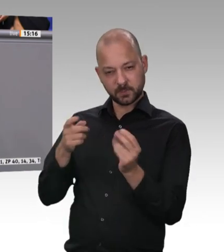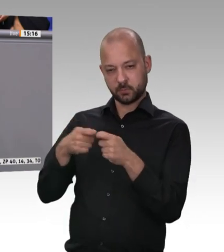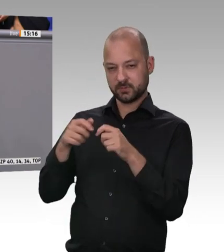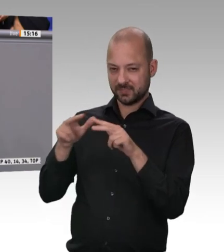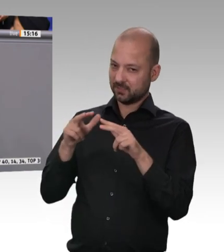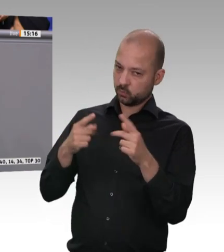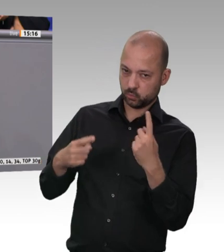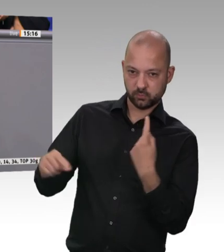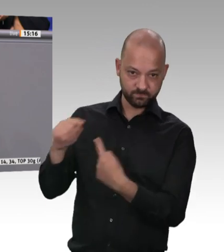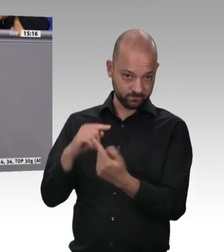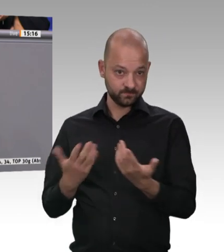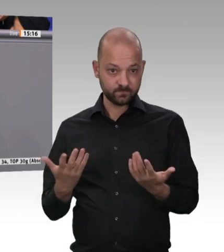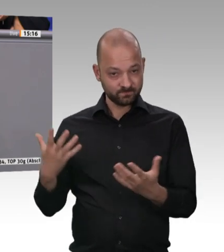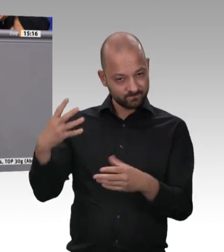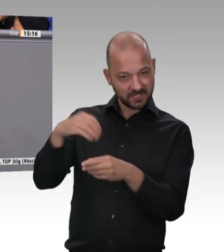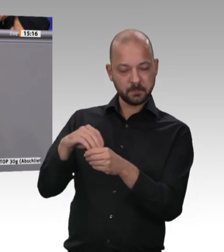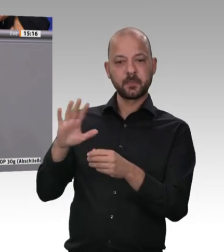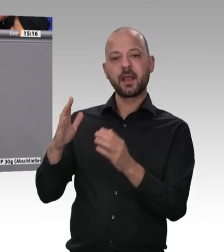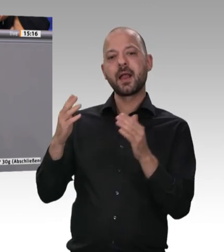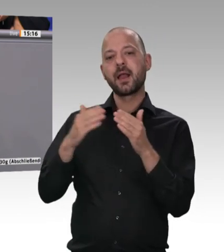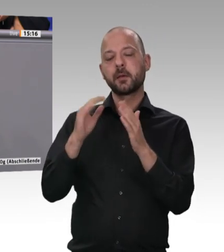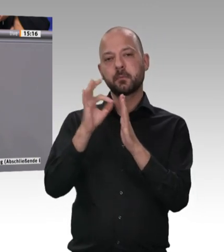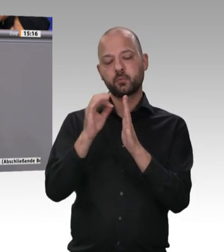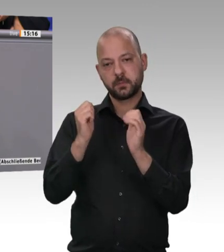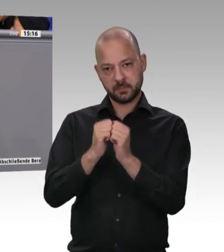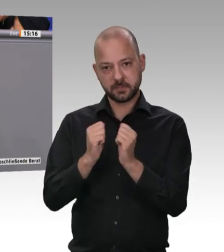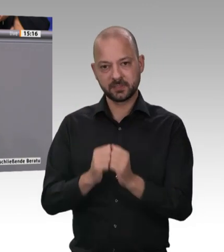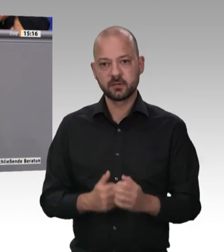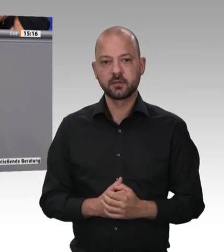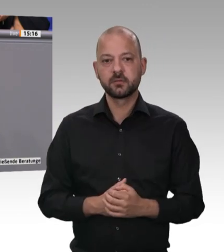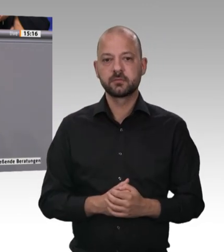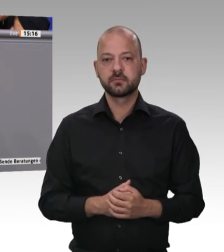darum, dafür zu sorgen, dass Werkvertragsgestaltungen über Subund weitere Subunternehmen nicht